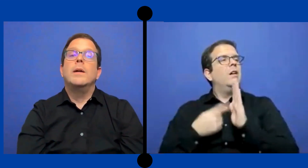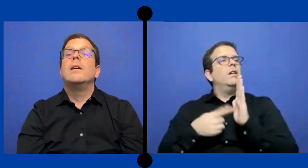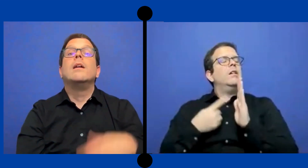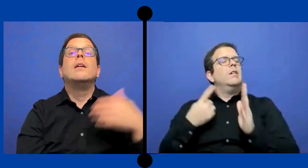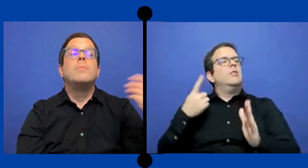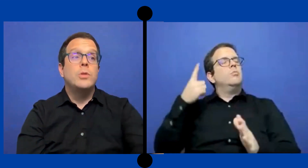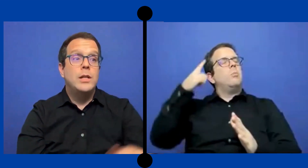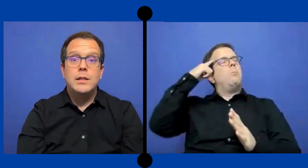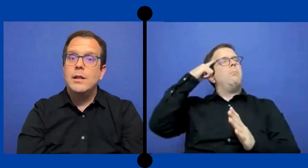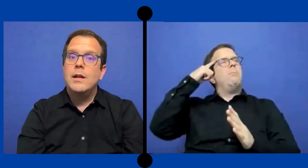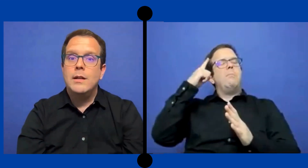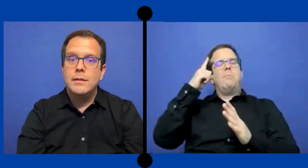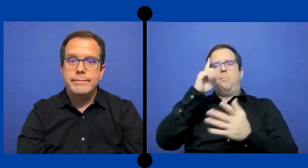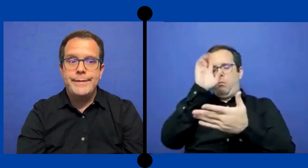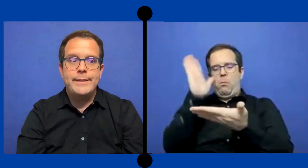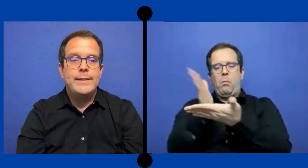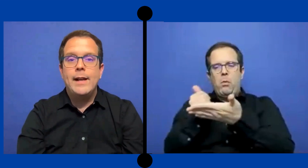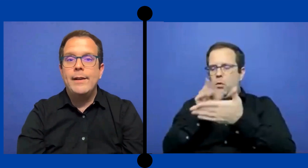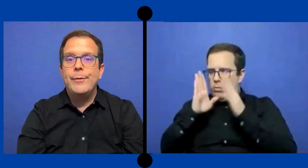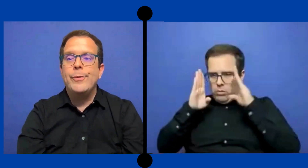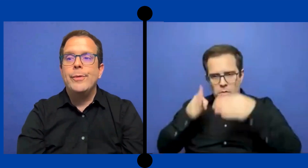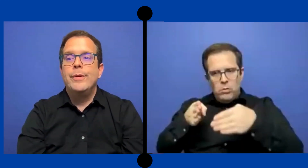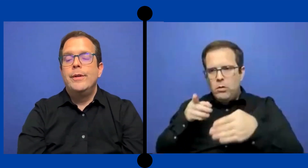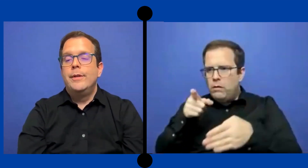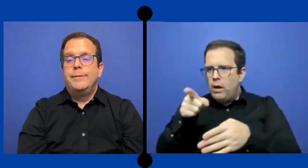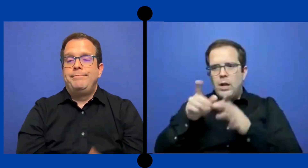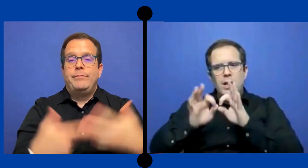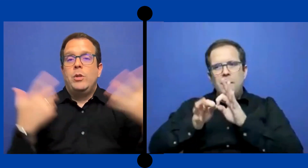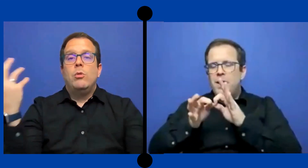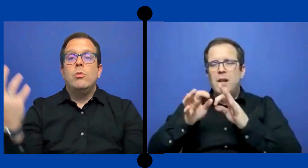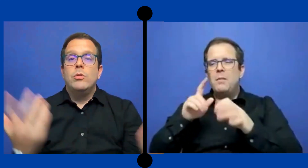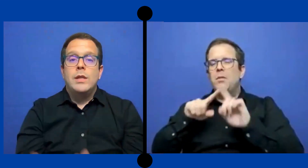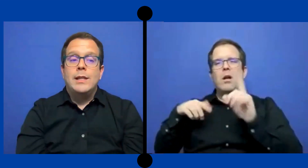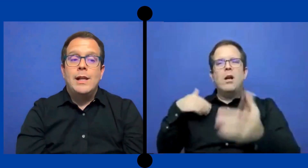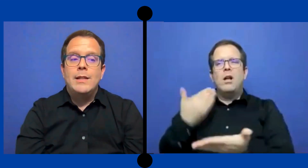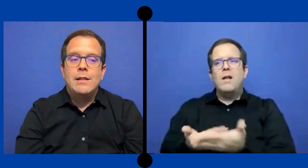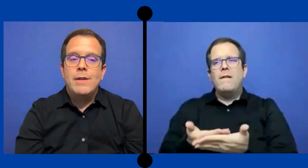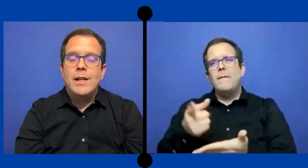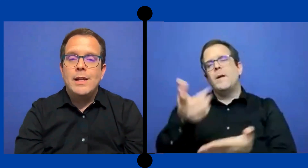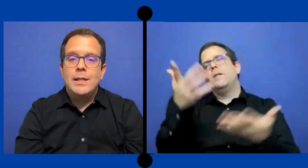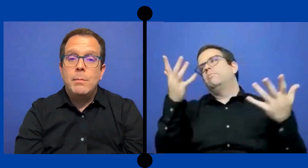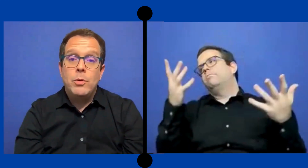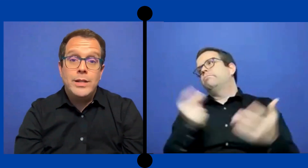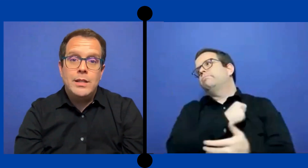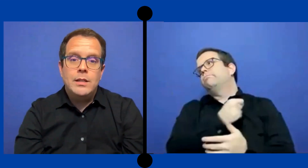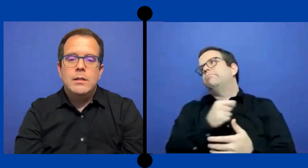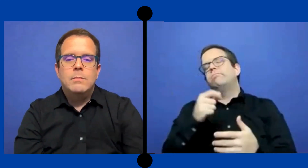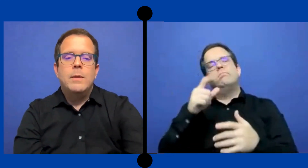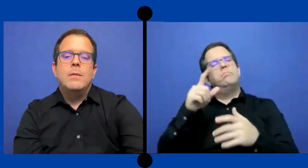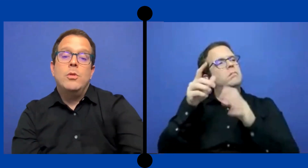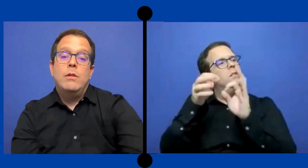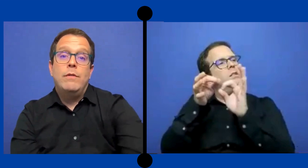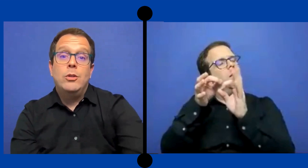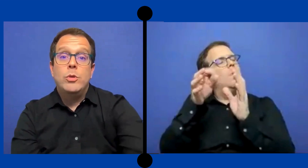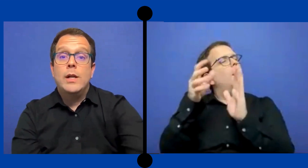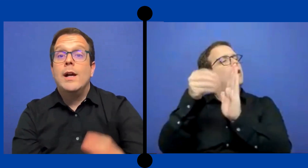..para ponerte a enseñar o tratar de hacer valer el tiempo allí para poder facturar algo ...